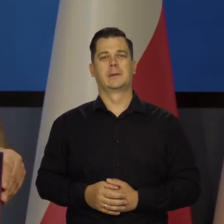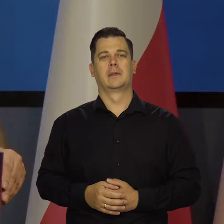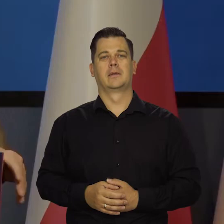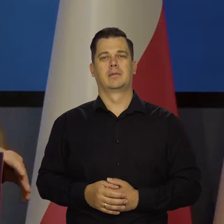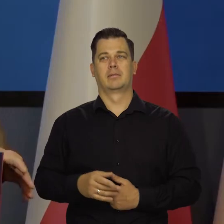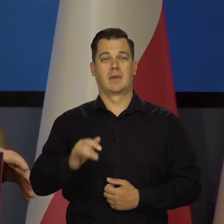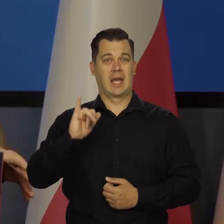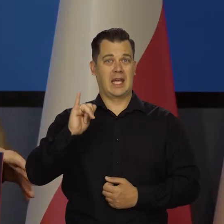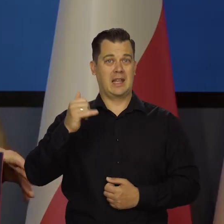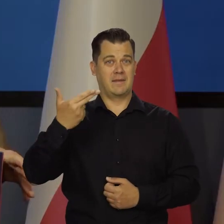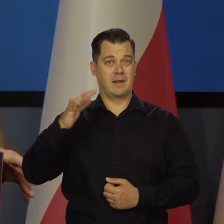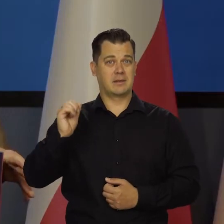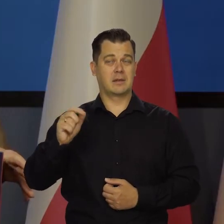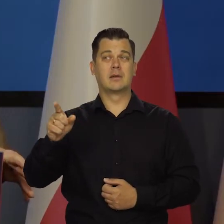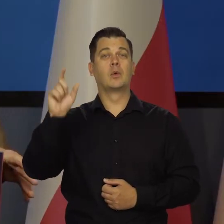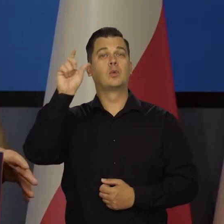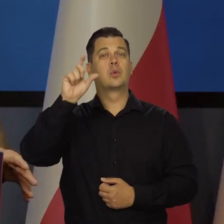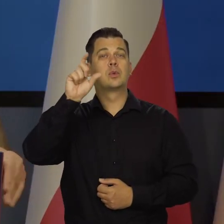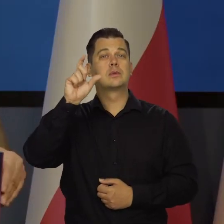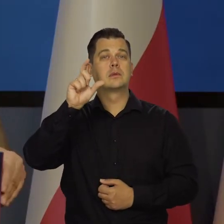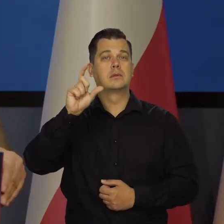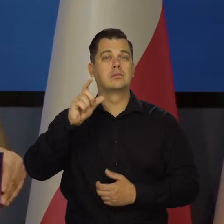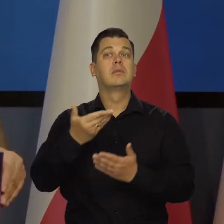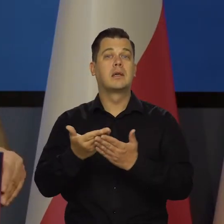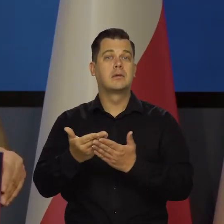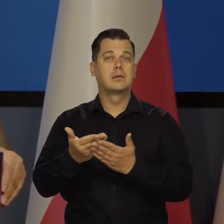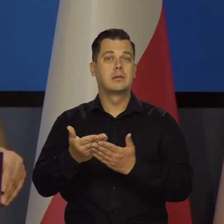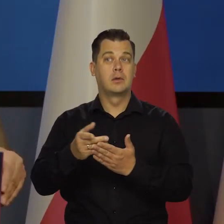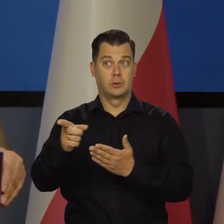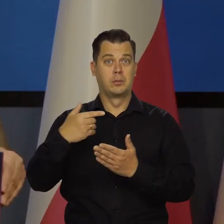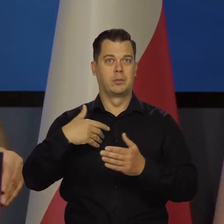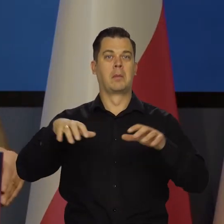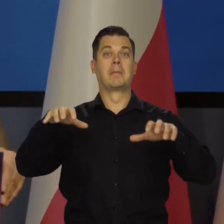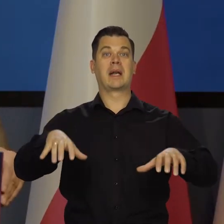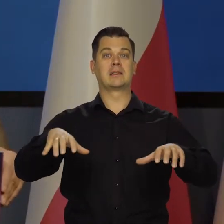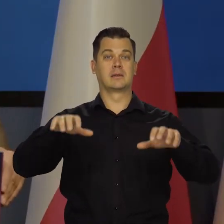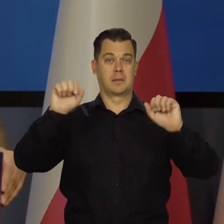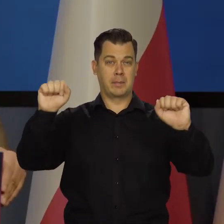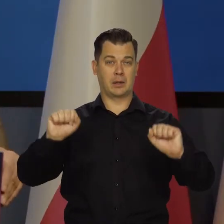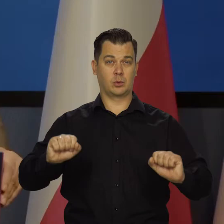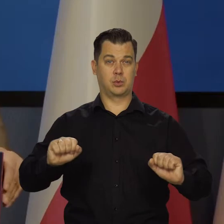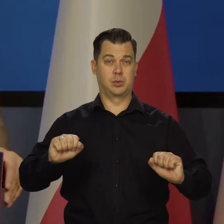Inflacja w Turcji m.in. się wzięła z tego, że nie pozwolono prezesom banku centralnego spokojnie działać,